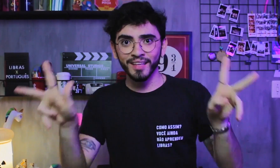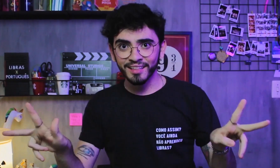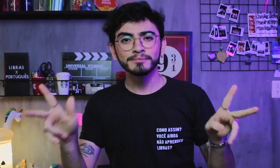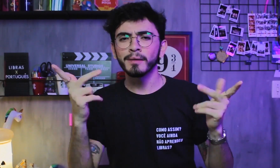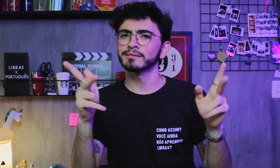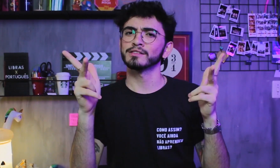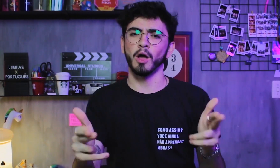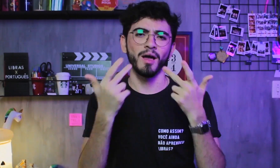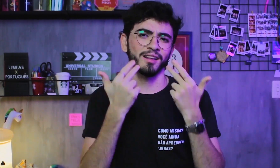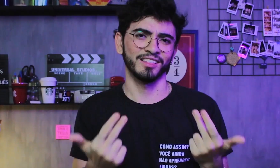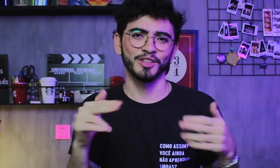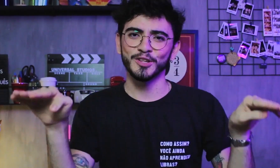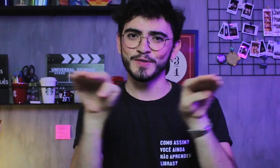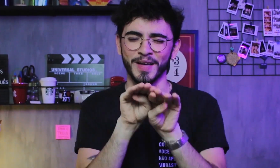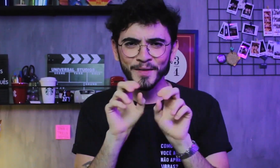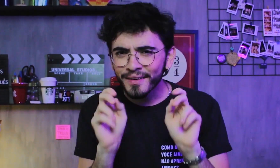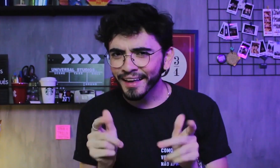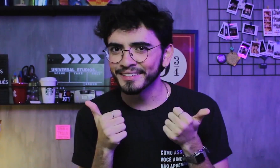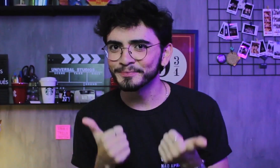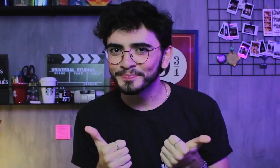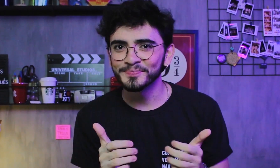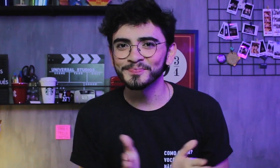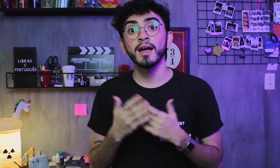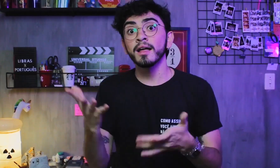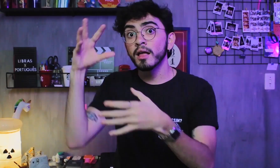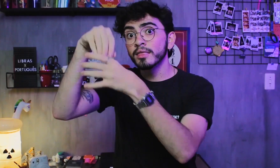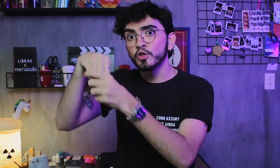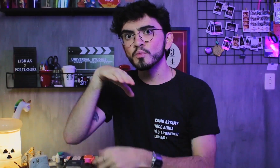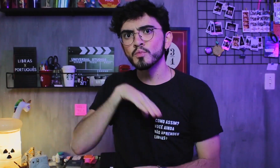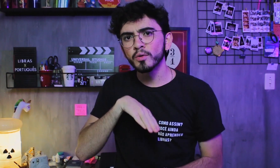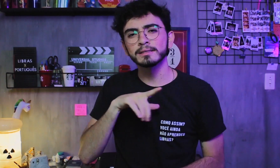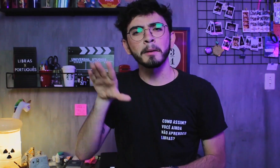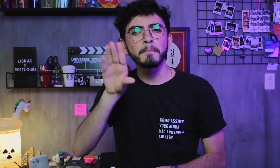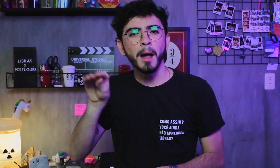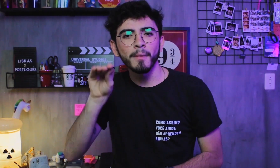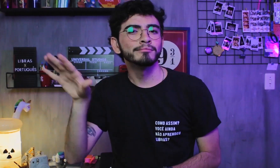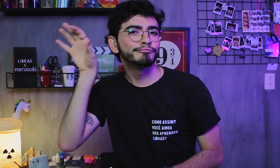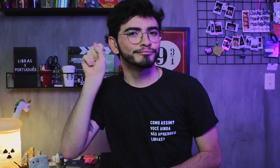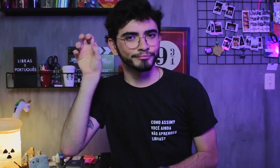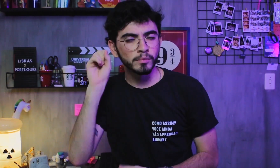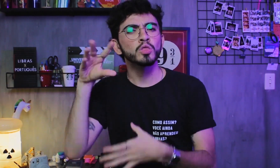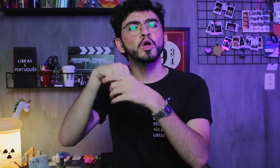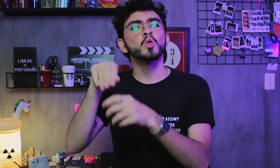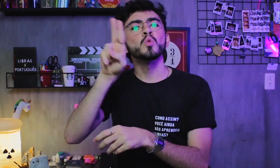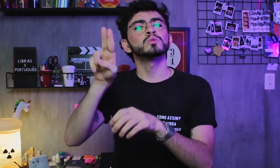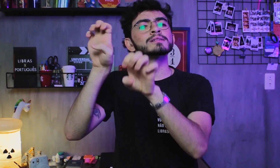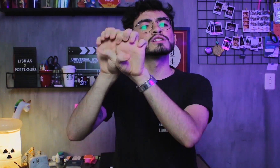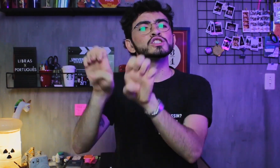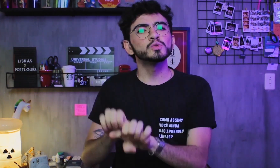mas as duas são línguas independentes. Ok? O Português sendo uma língua oral-auditiva,